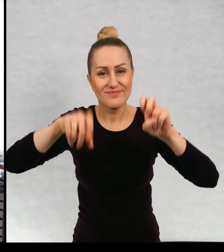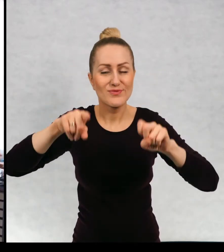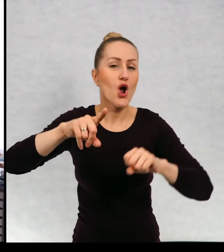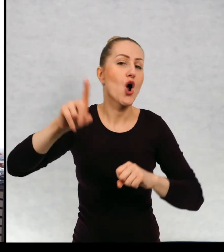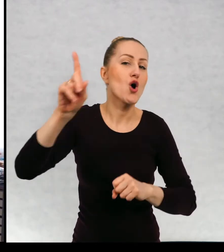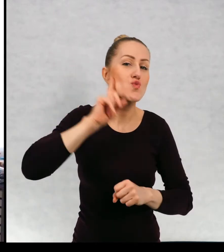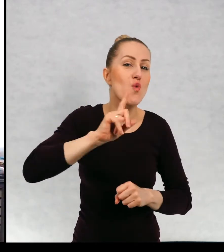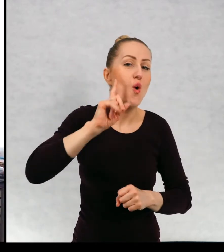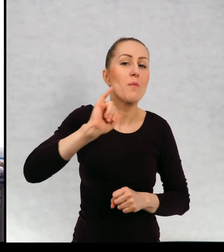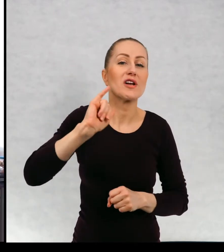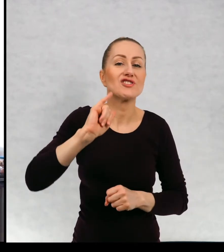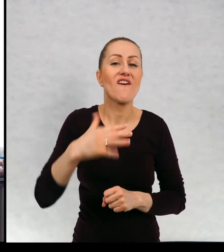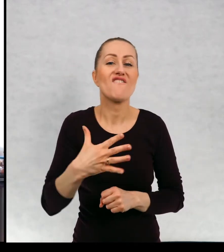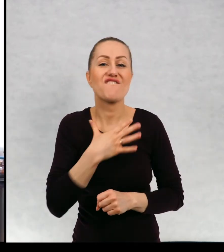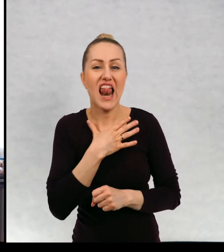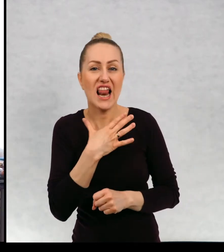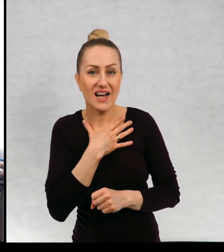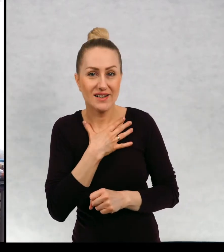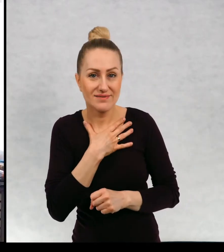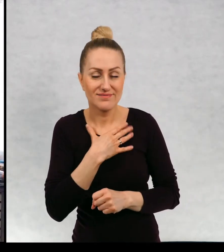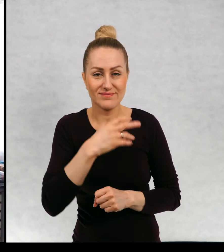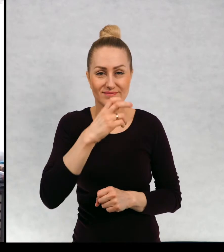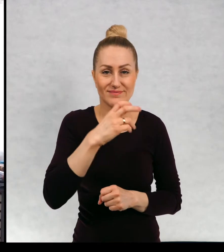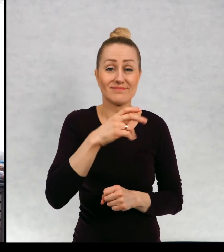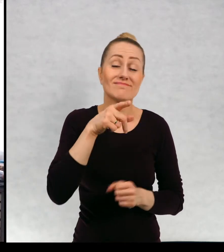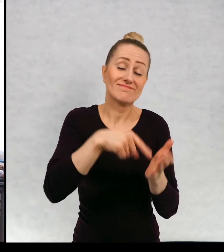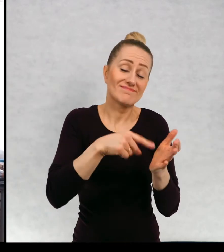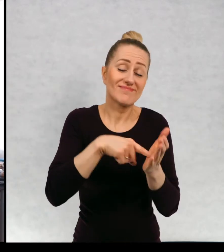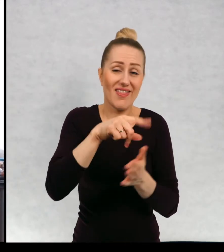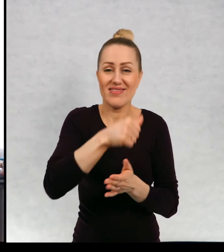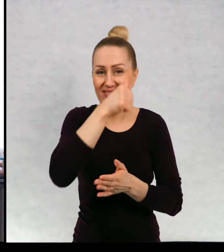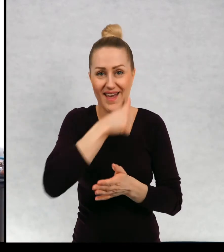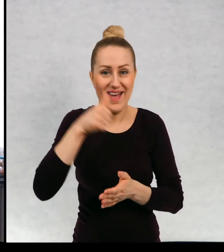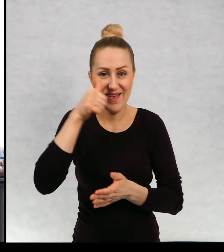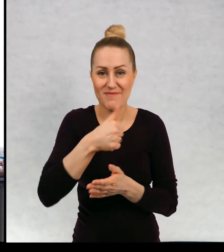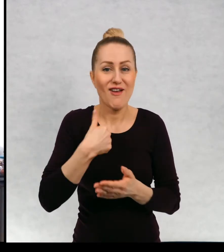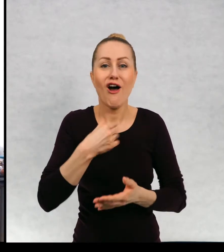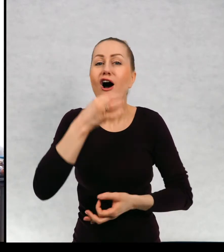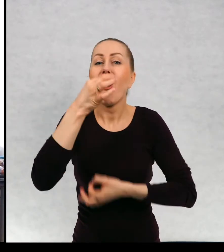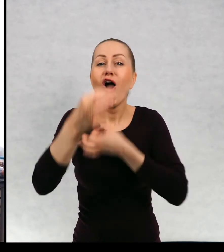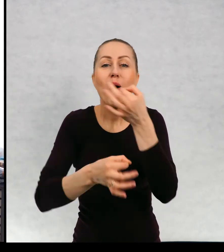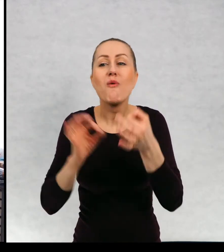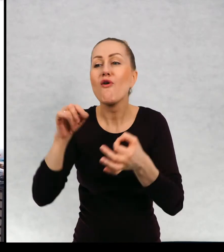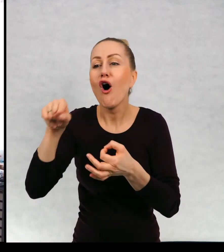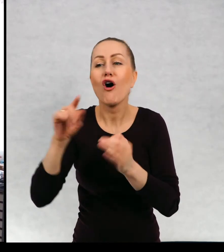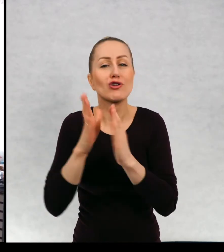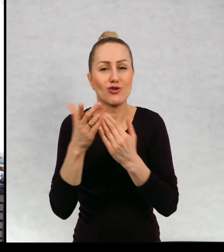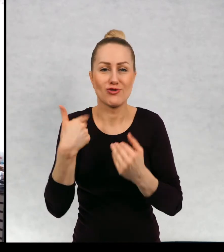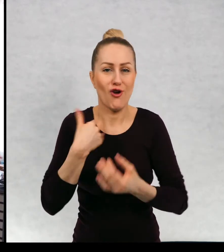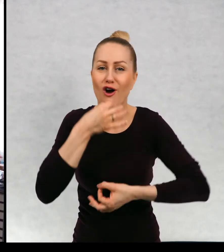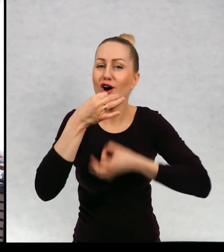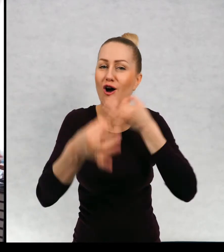No, ale na razie to jest tajemnica, no na razie nie bardzo. Nie bardzo powinnam za dużo mówić o tej książce.